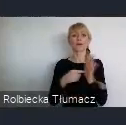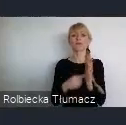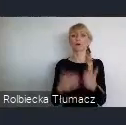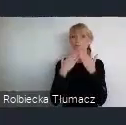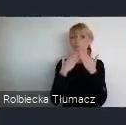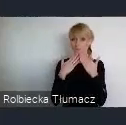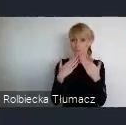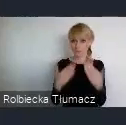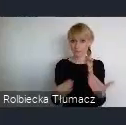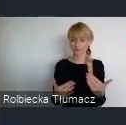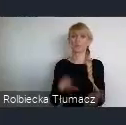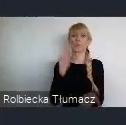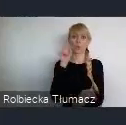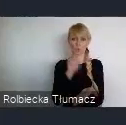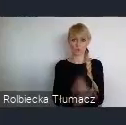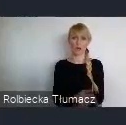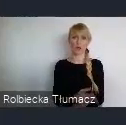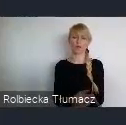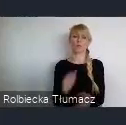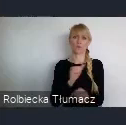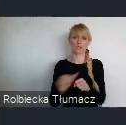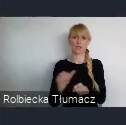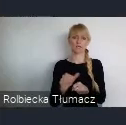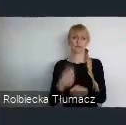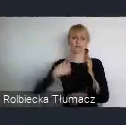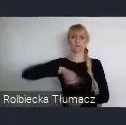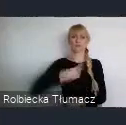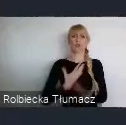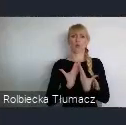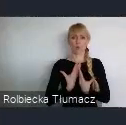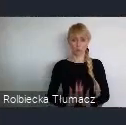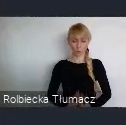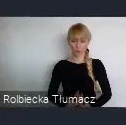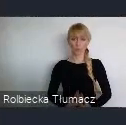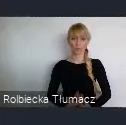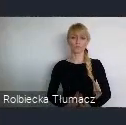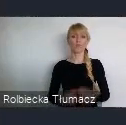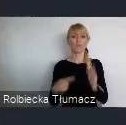W sumie patrząc z tego punktu widzenia w Katowicach utowrzono, i nie tylko w Katowicach, ale też w regionie,